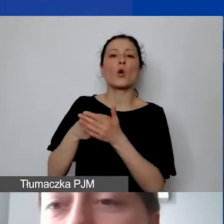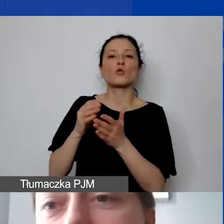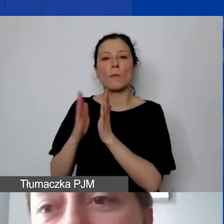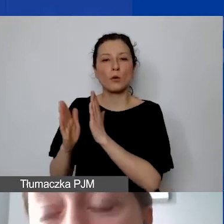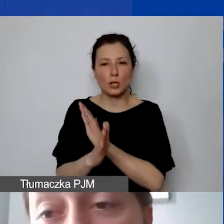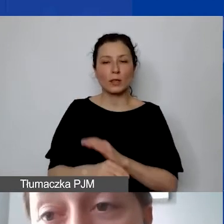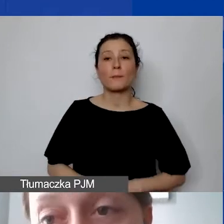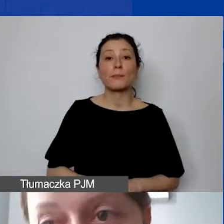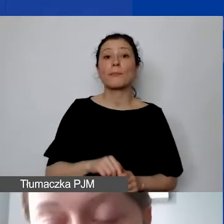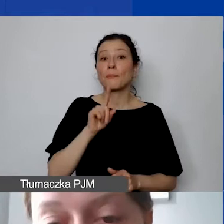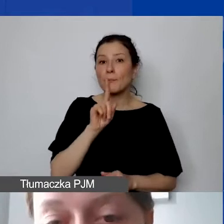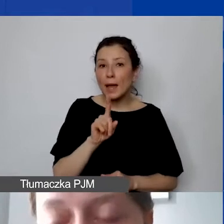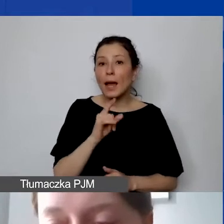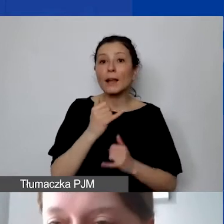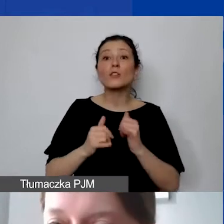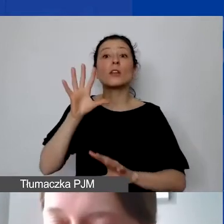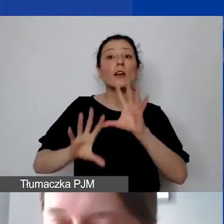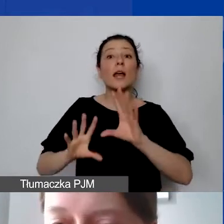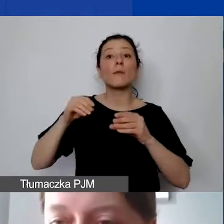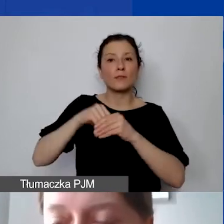ale jeżeli zaraportują państwo na koniec realizacji projektu